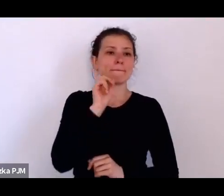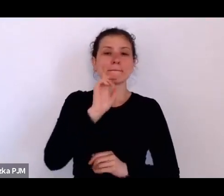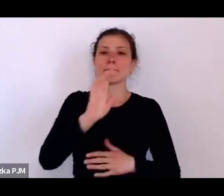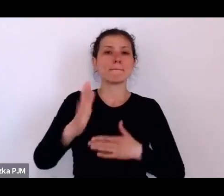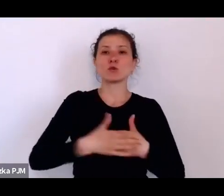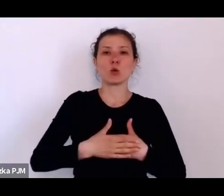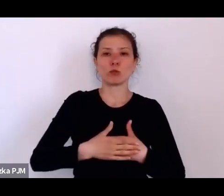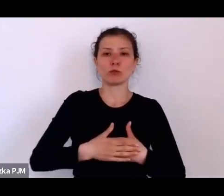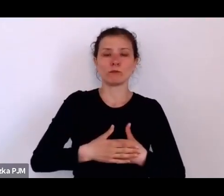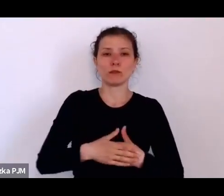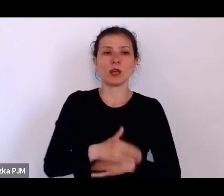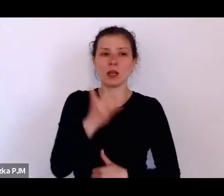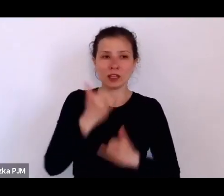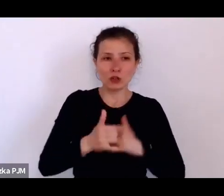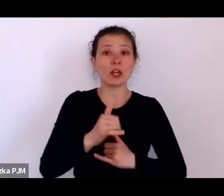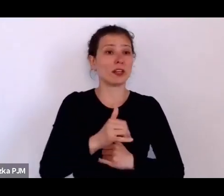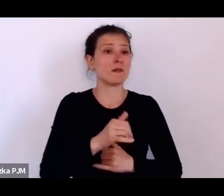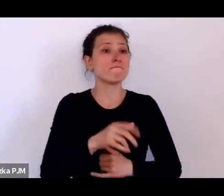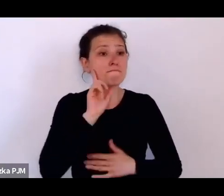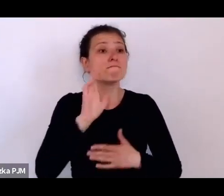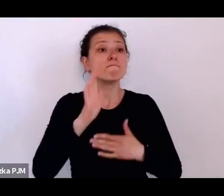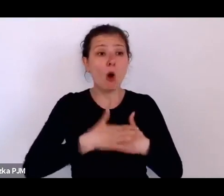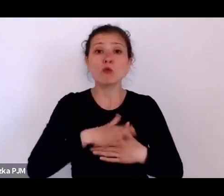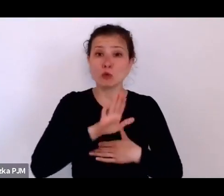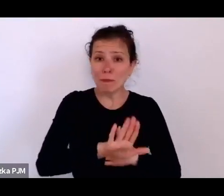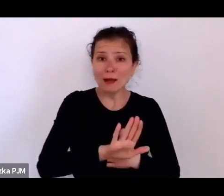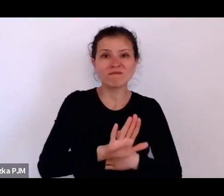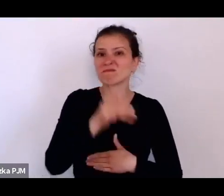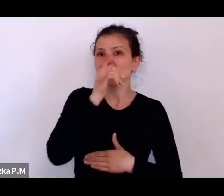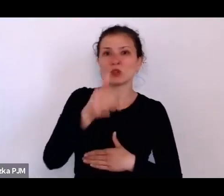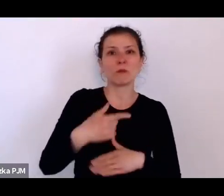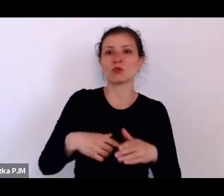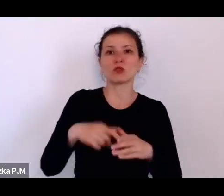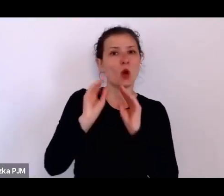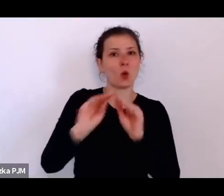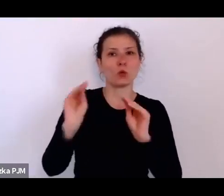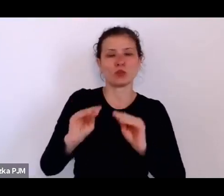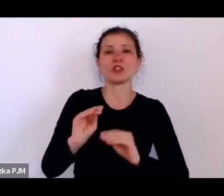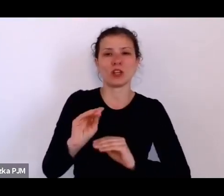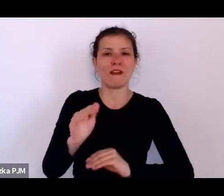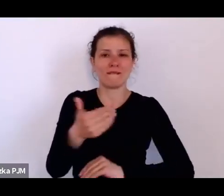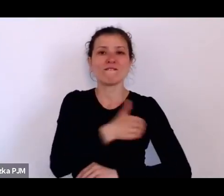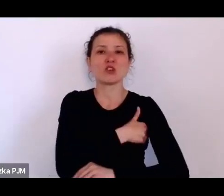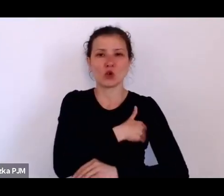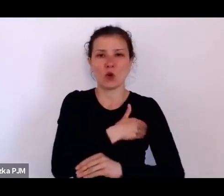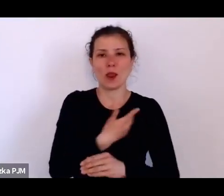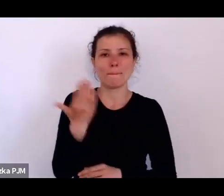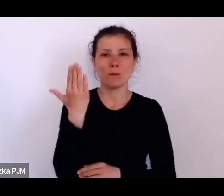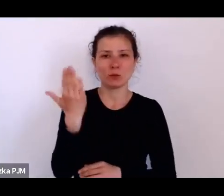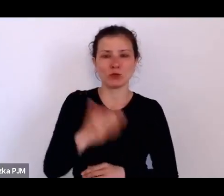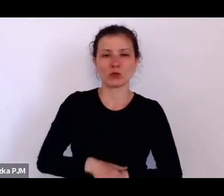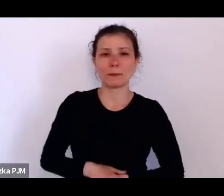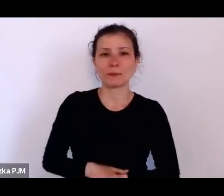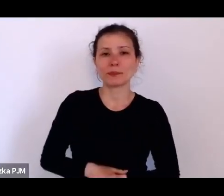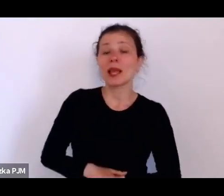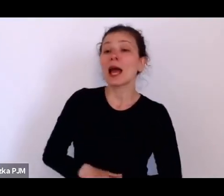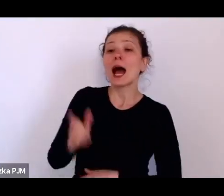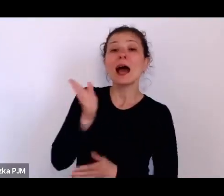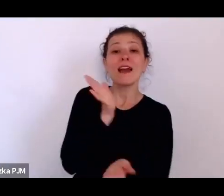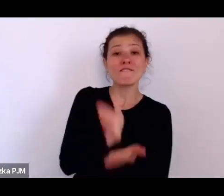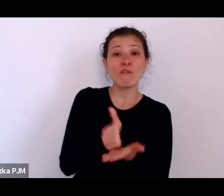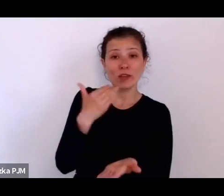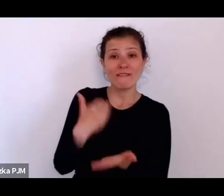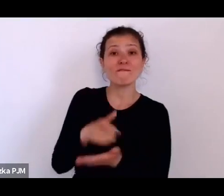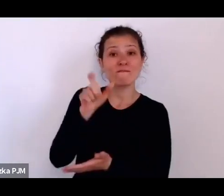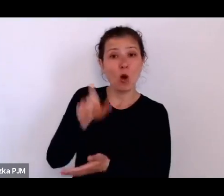Między innymi wojewoda Grażyński zaproponował taką ustawę i nawet ją wprowadził